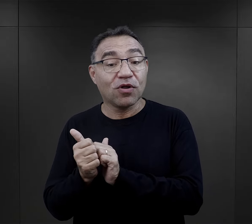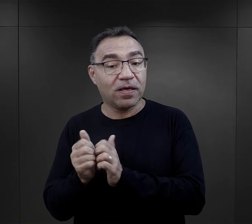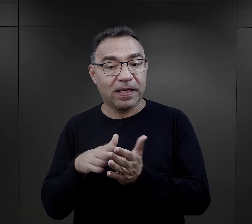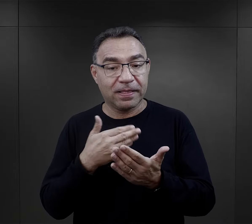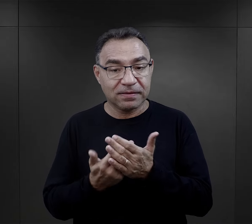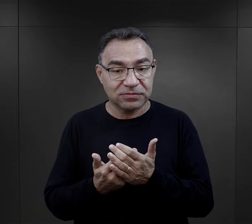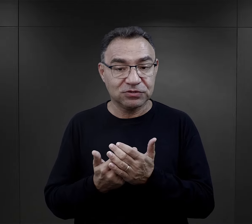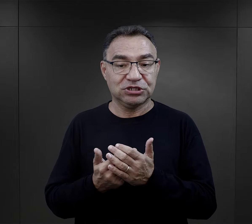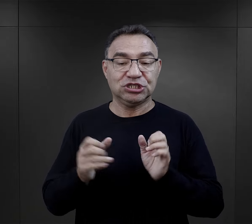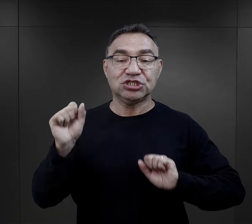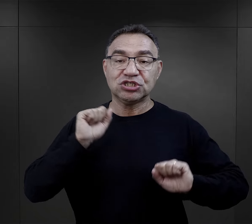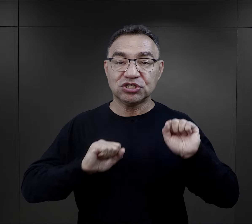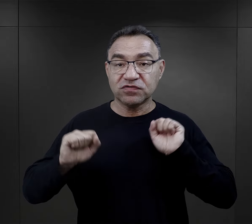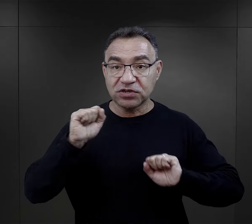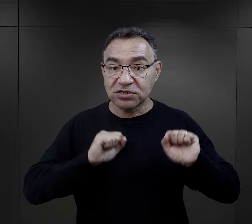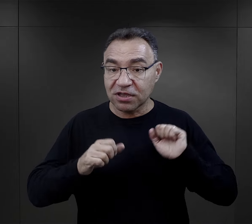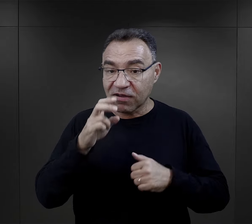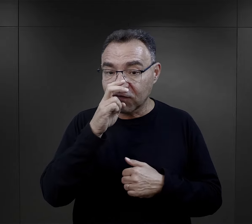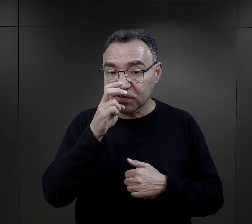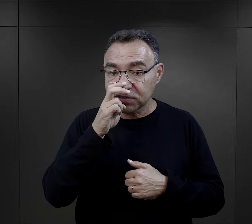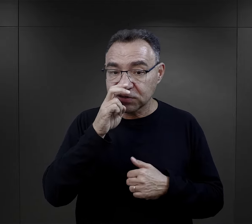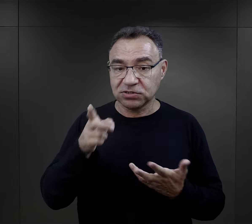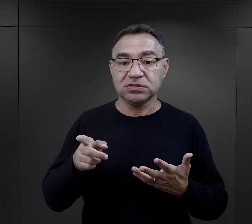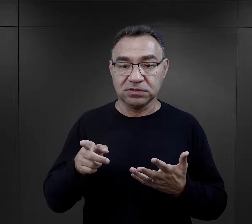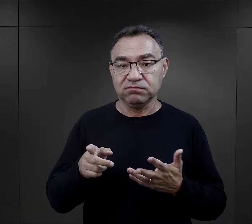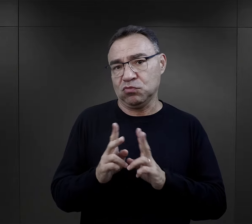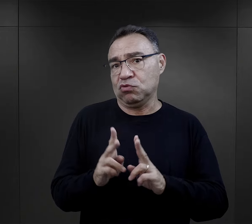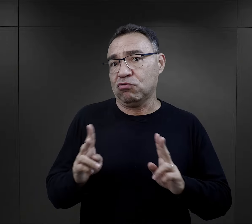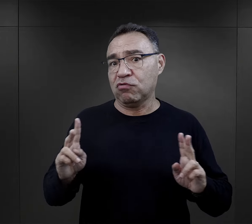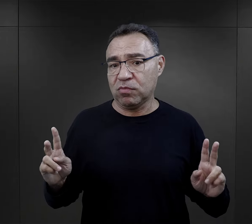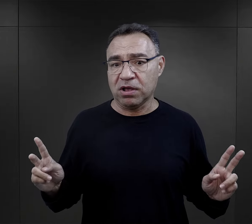w przypadku sportowców różnego rodzaju ćwiczenia fizyczne